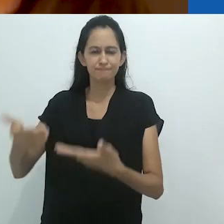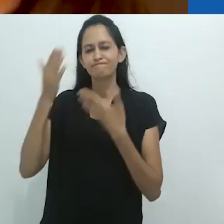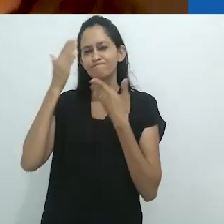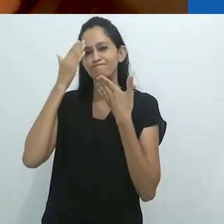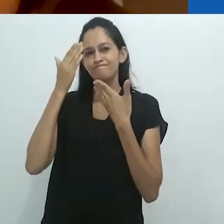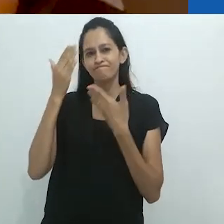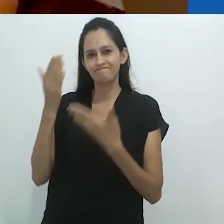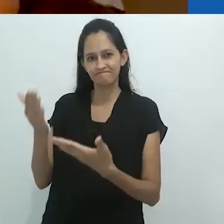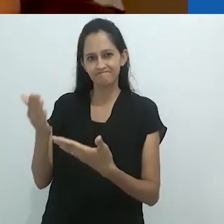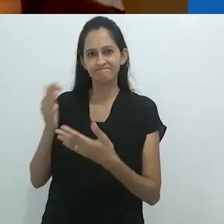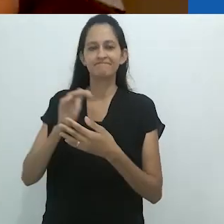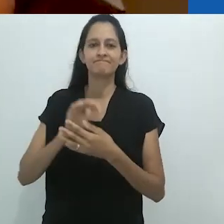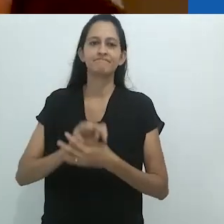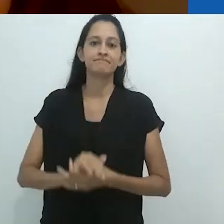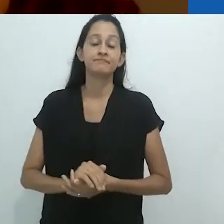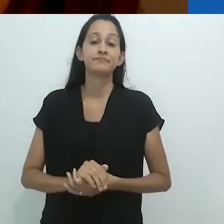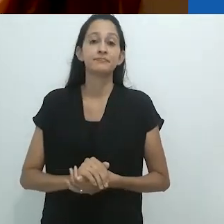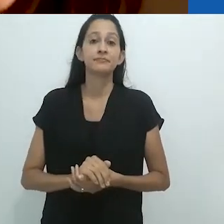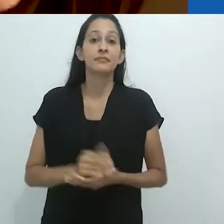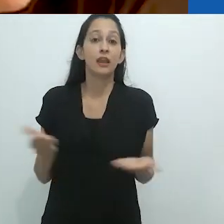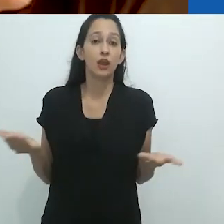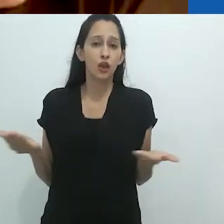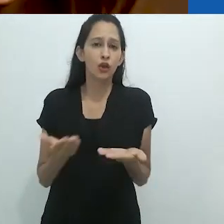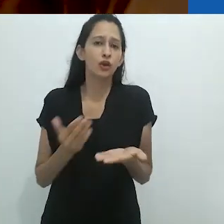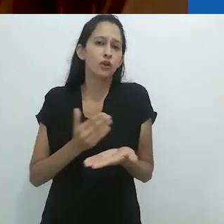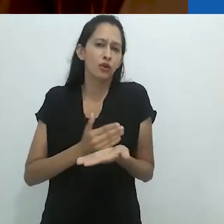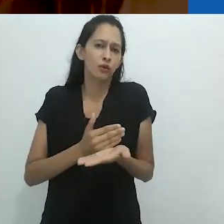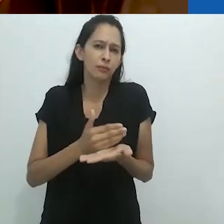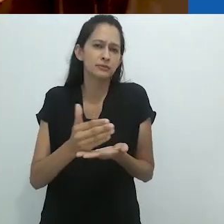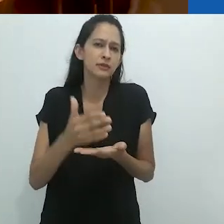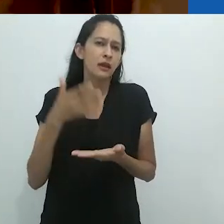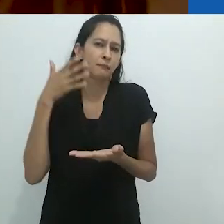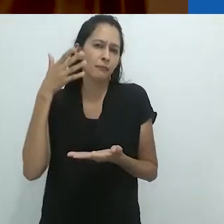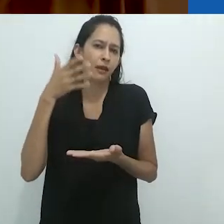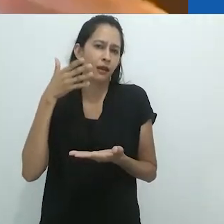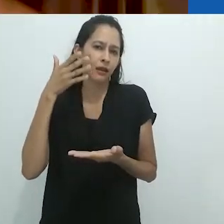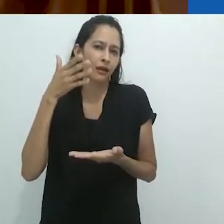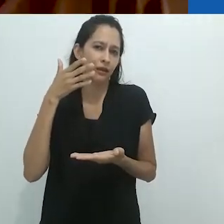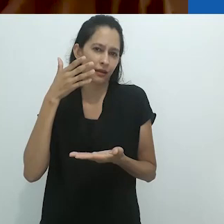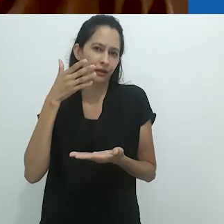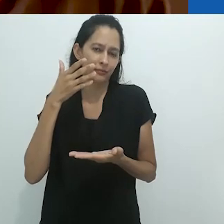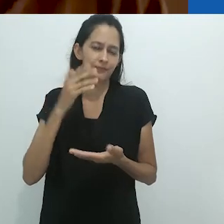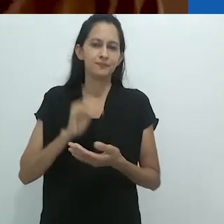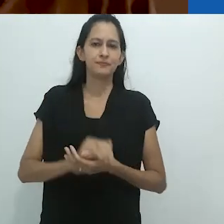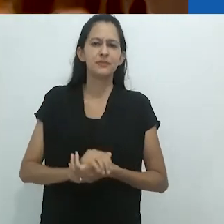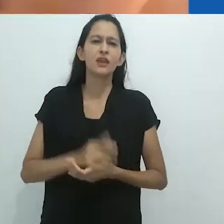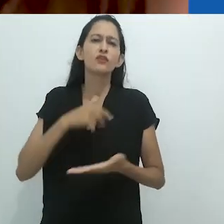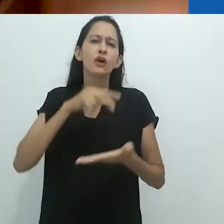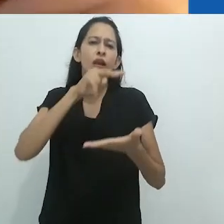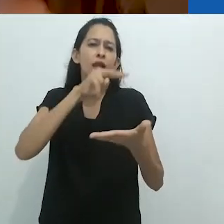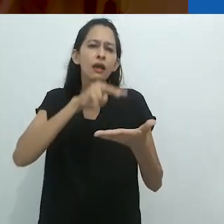Carol, muito obrigada! E agora vou começar minha pequena fala.